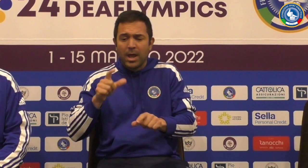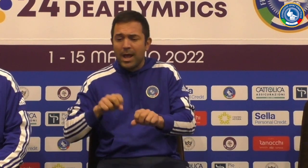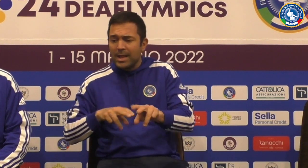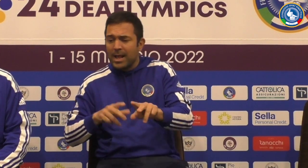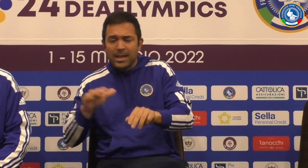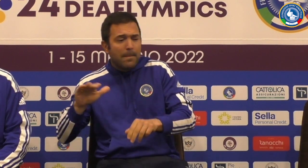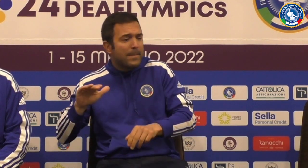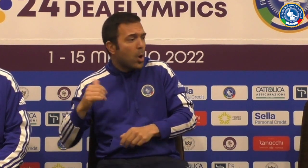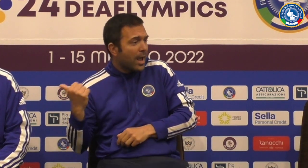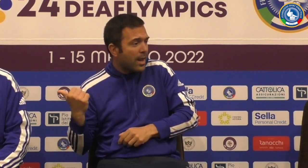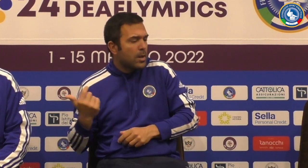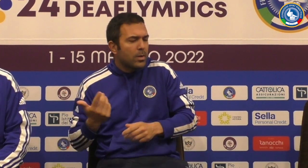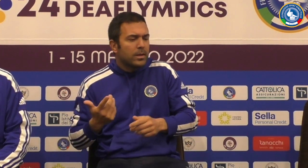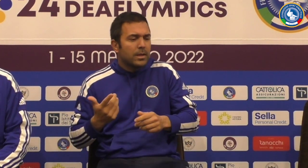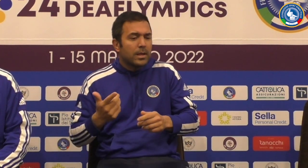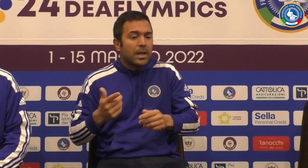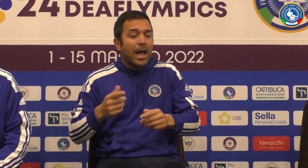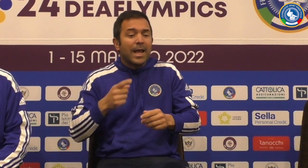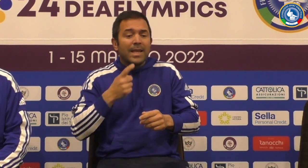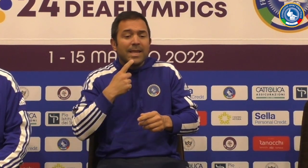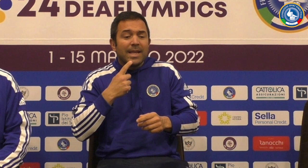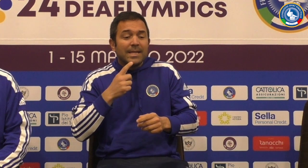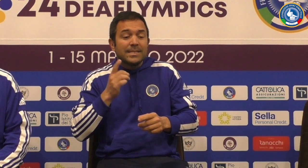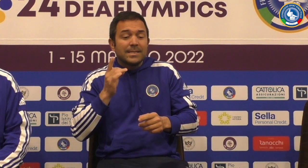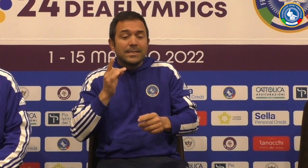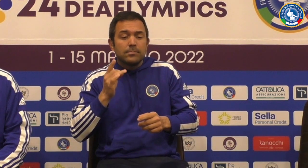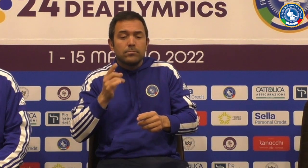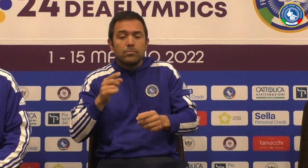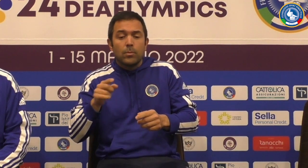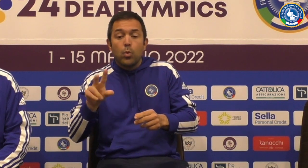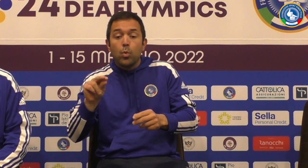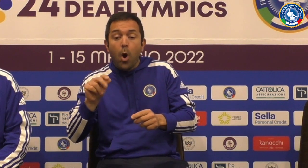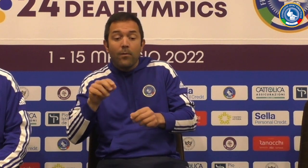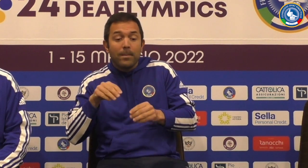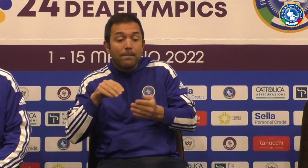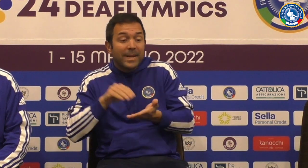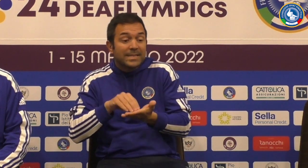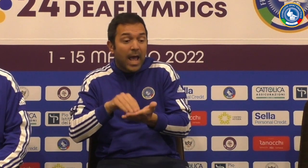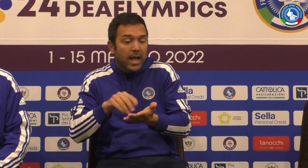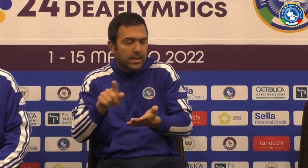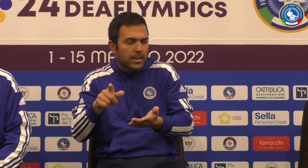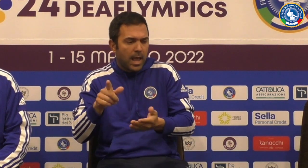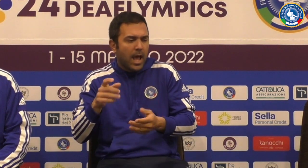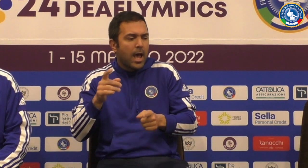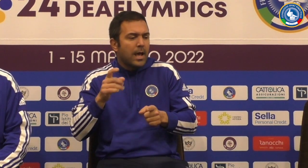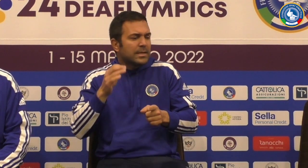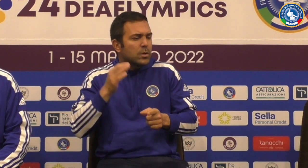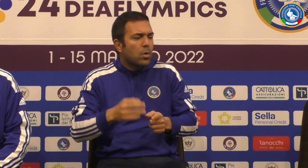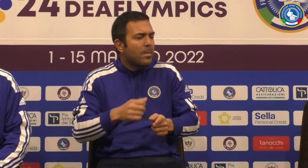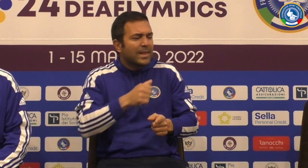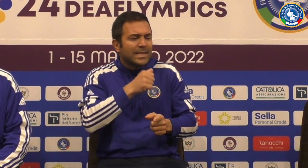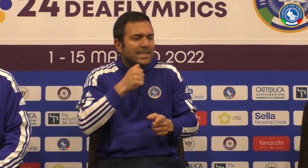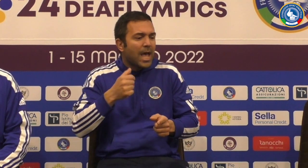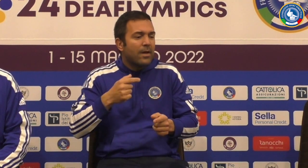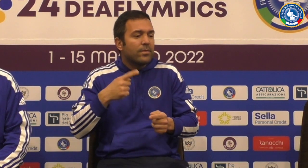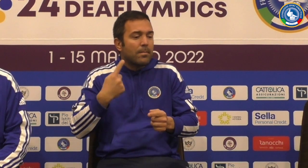gli ha nuovi arredi e poi abbiamo già detto prima ci sono Walter under 18 ci sono dei nuovi